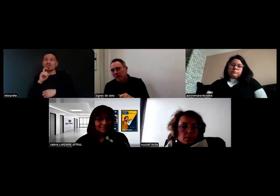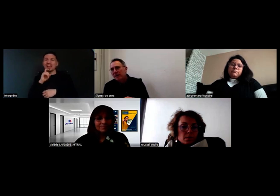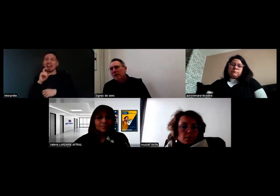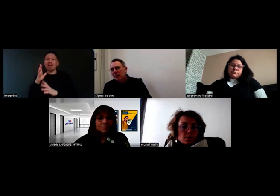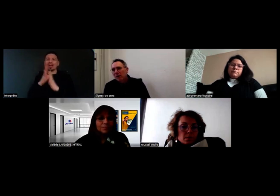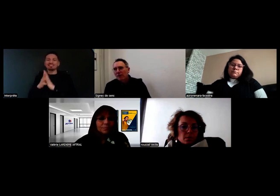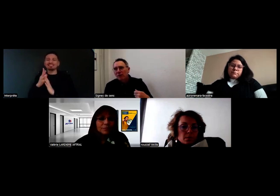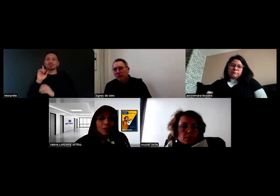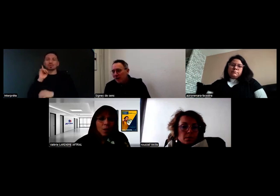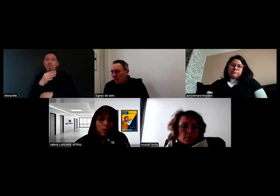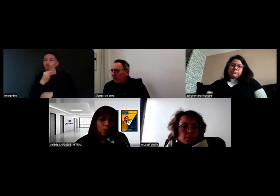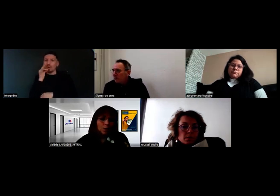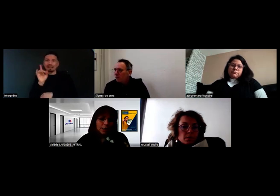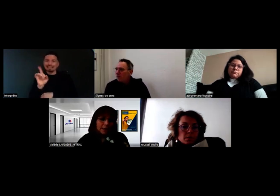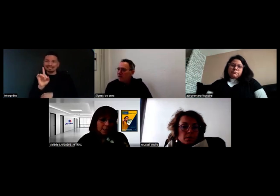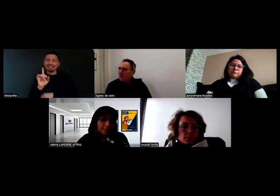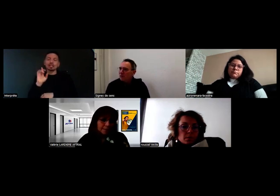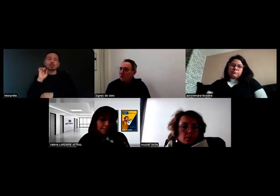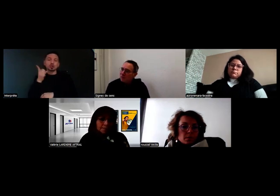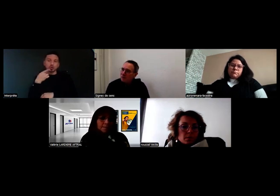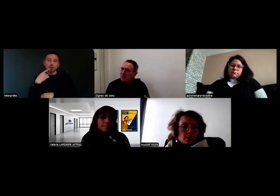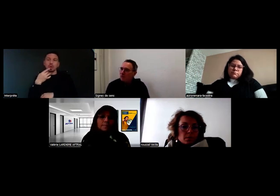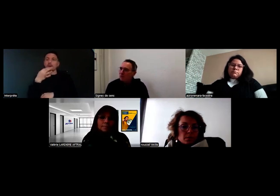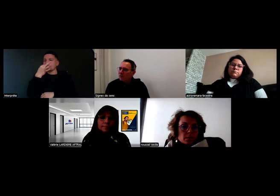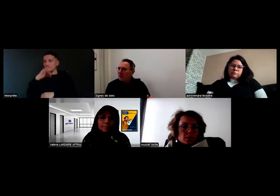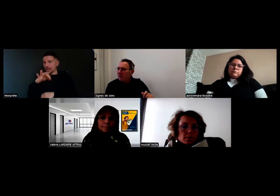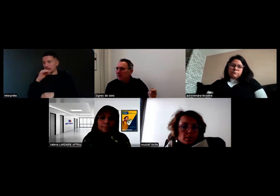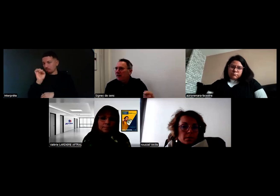et de se faire comprendre de personnes entendantes, donc ça c'est une chose,